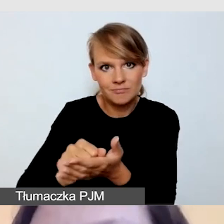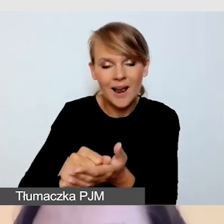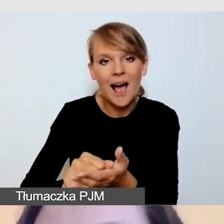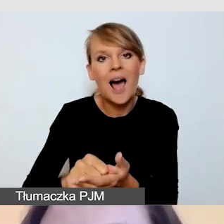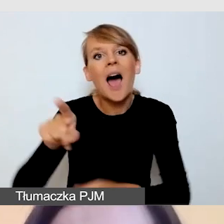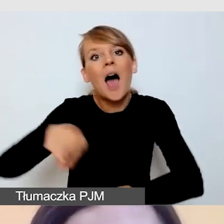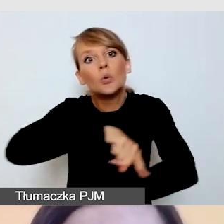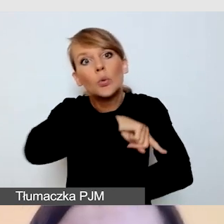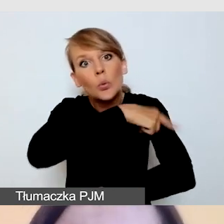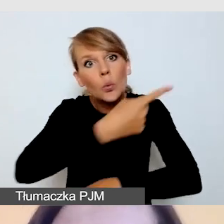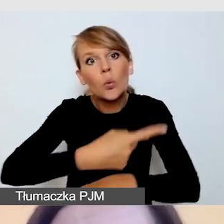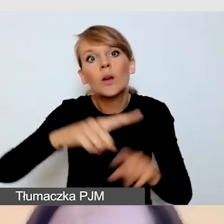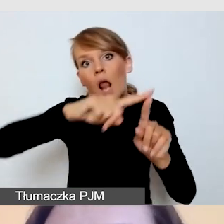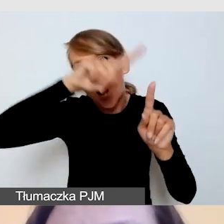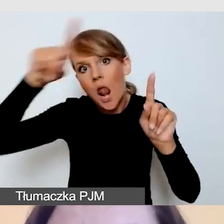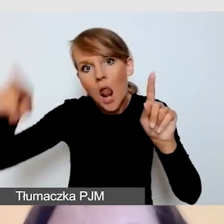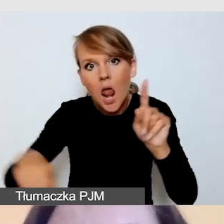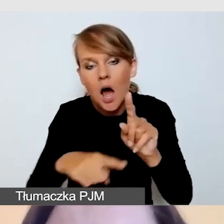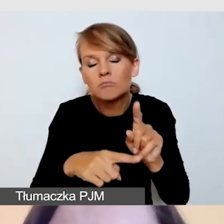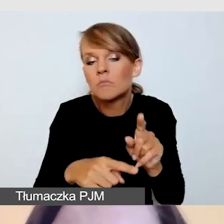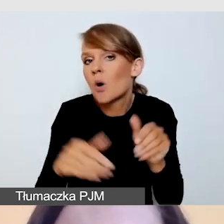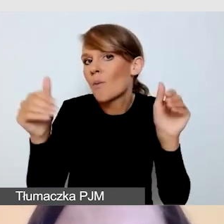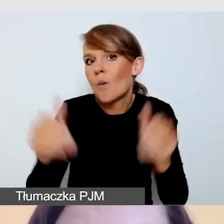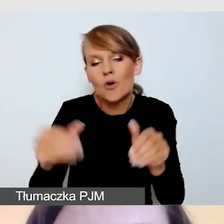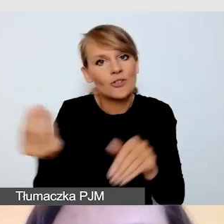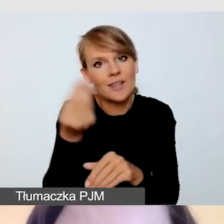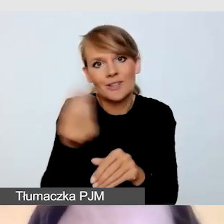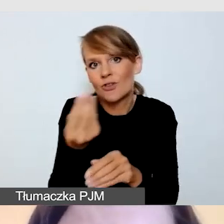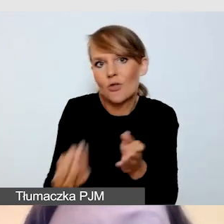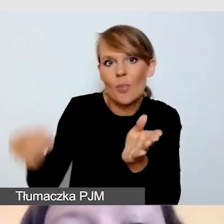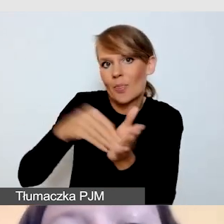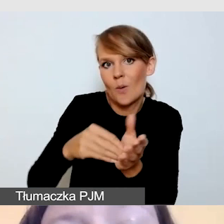rozważam zaproszenie dodatkowych osób do współpracy.